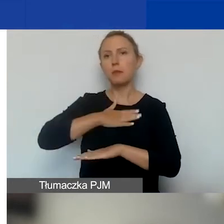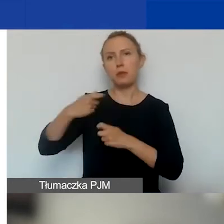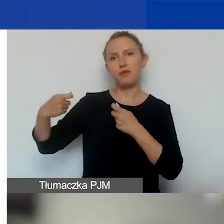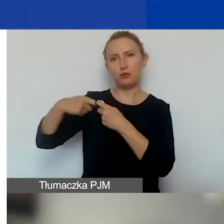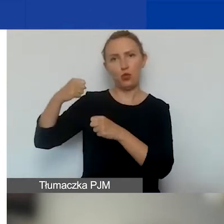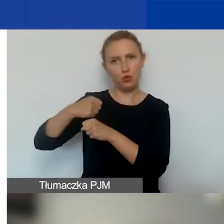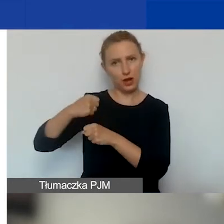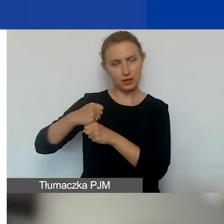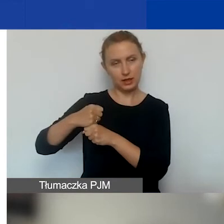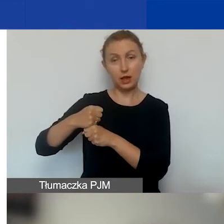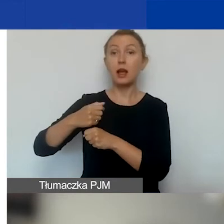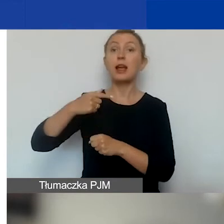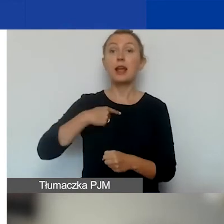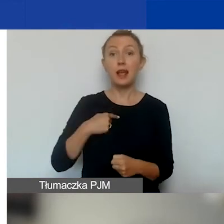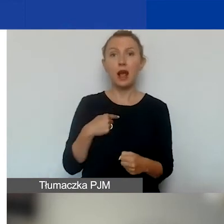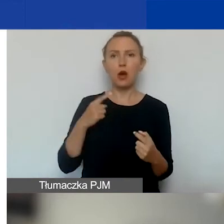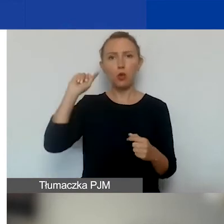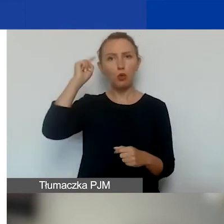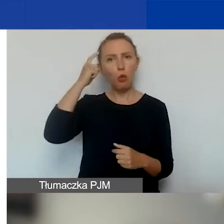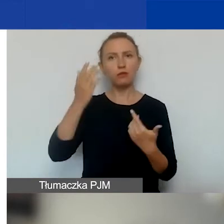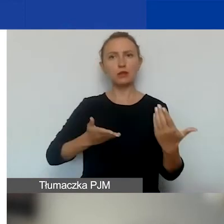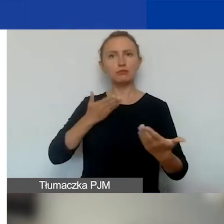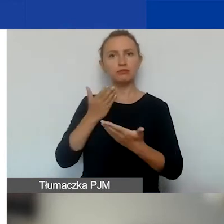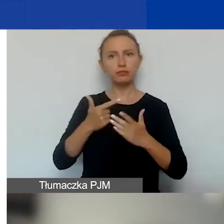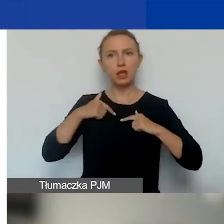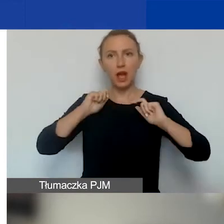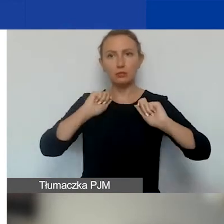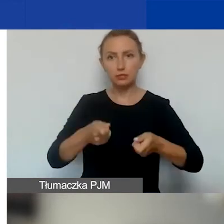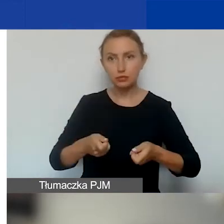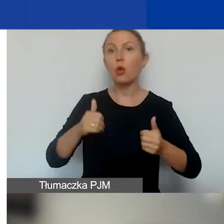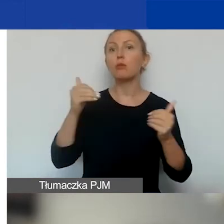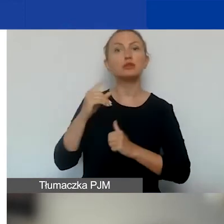Czyli jeżeli my jesteśmy głównym składającym wniosek, to możemy złożyć jeden wniosek.